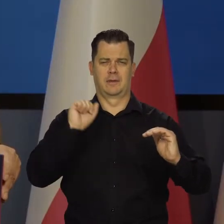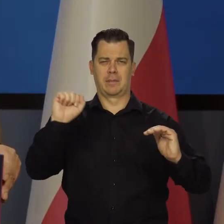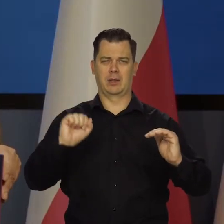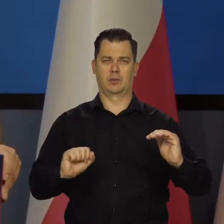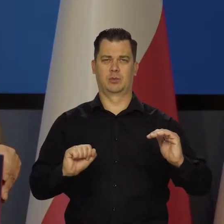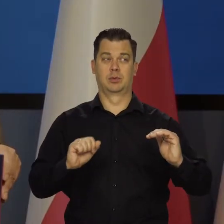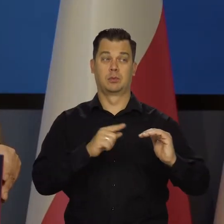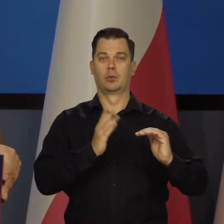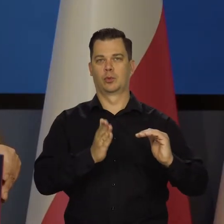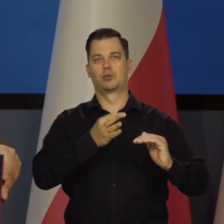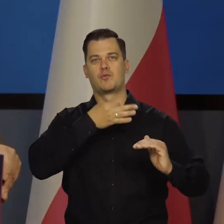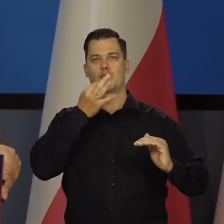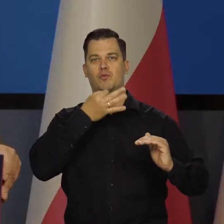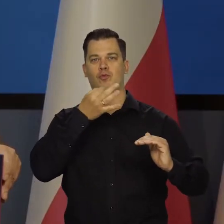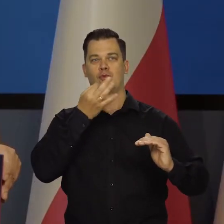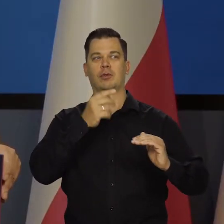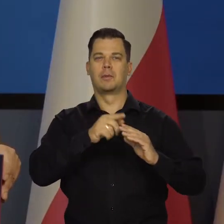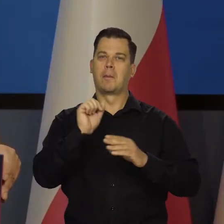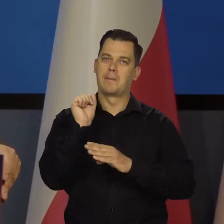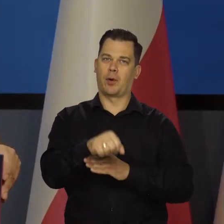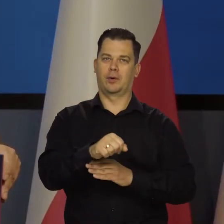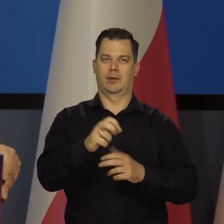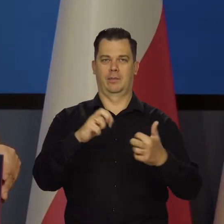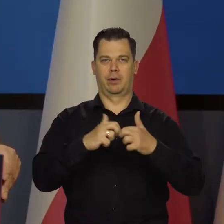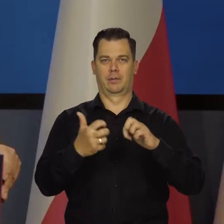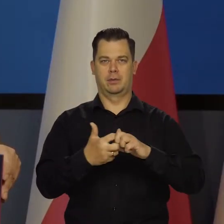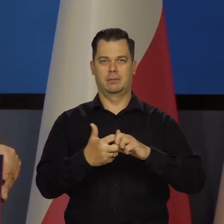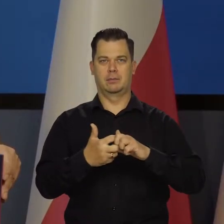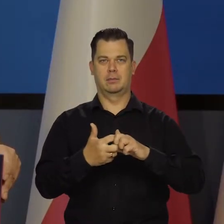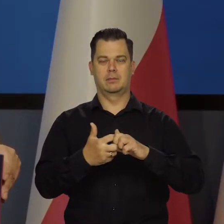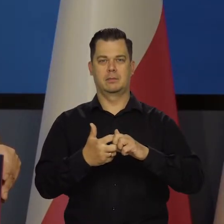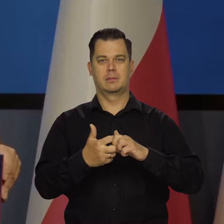że już przezwyciężamy te problemy i za które my jesteśmy odpowiedzialni.